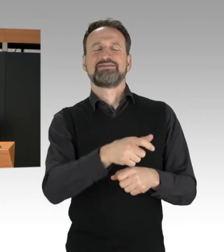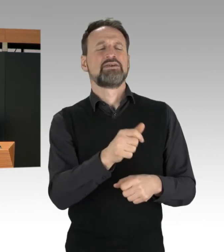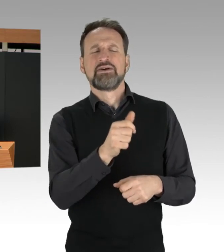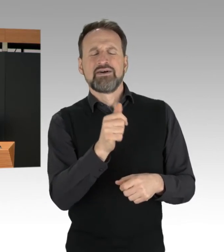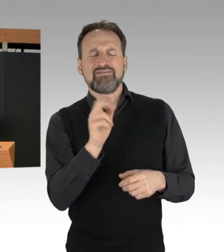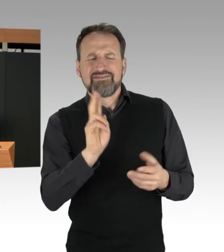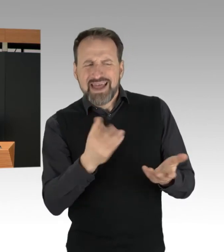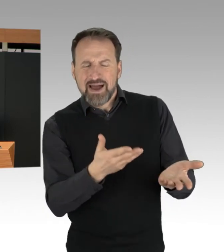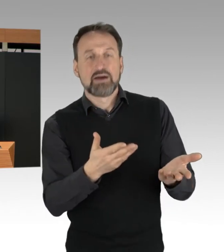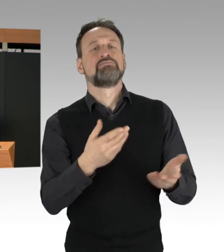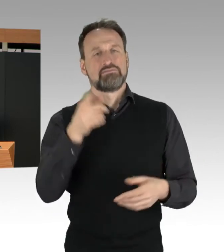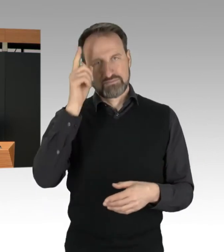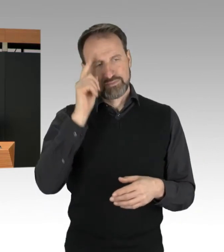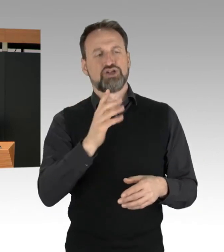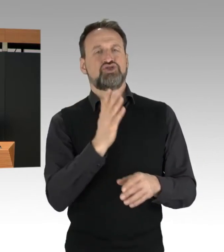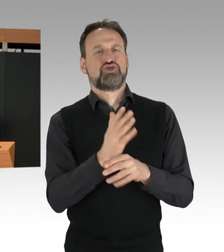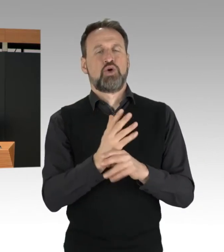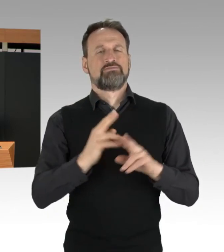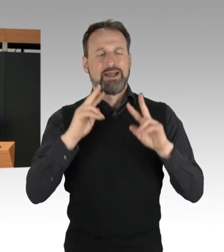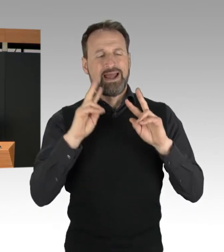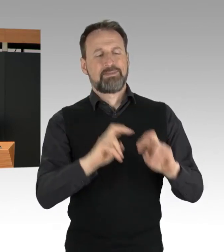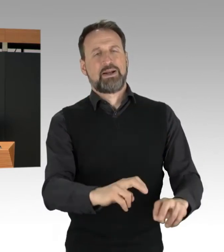Die Polizei hat immer konsequent geprüft,